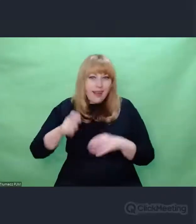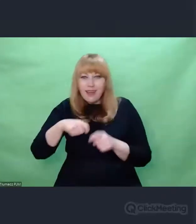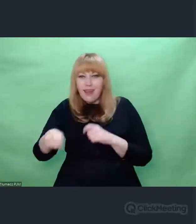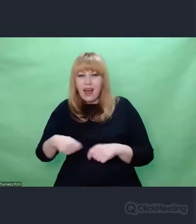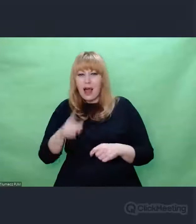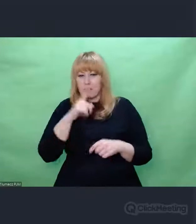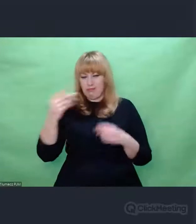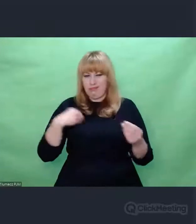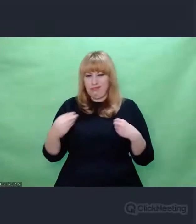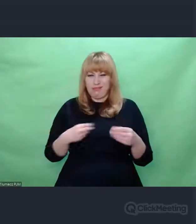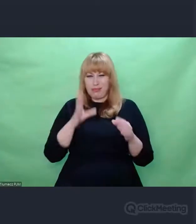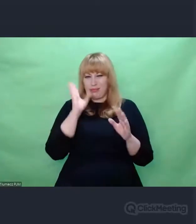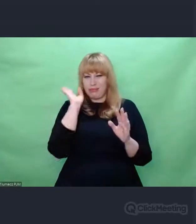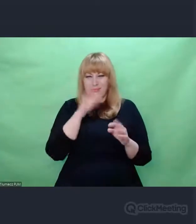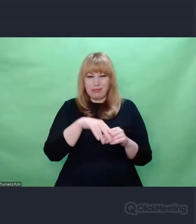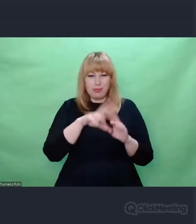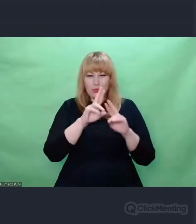Powiedział, może tak ale spróbujemy.